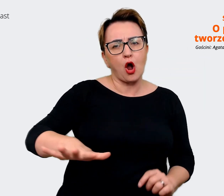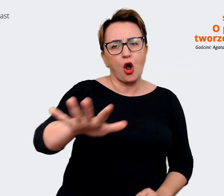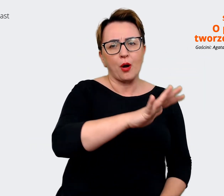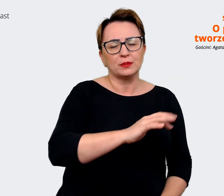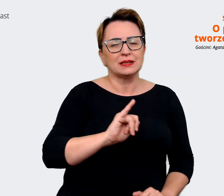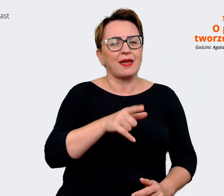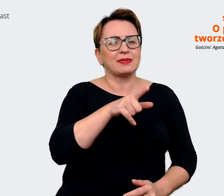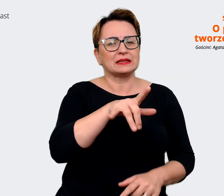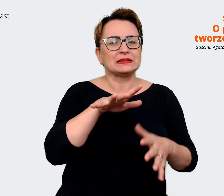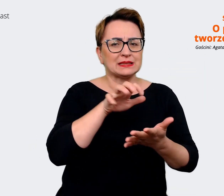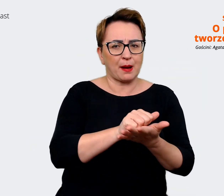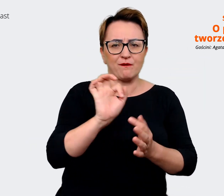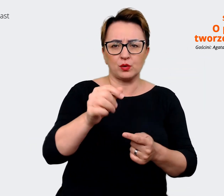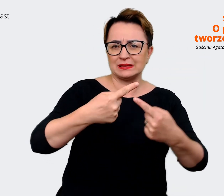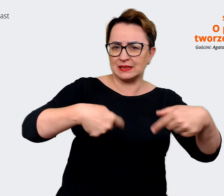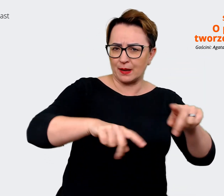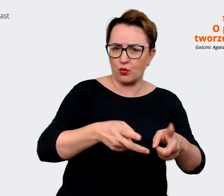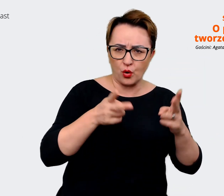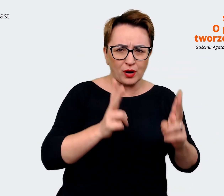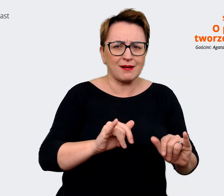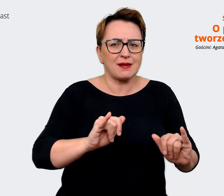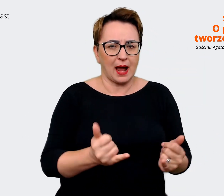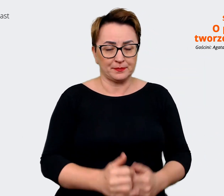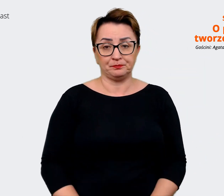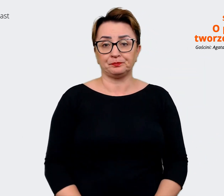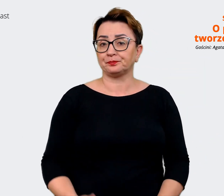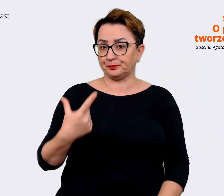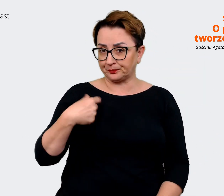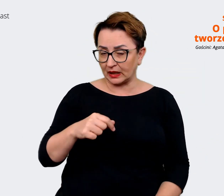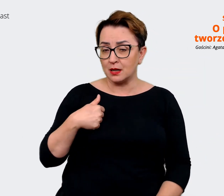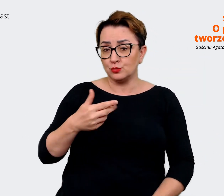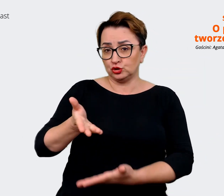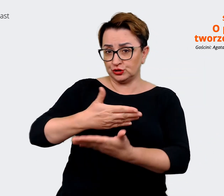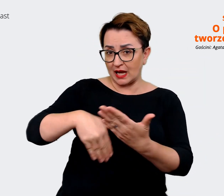Twój zespół? Czym Ty się konkretnie zajmujesz? Agata: Dział Employer Branding to jest taki dział